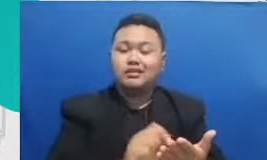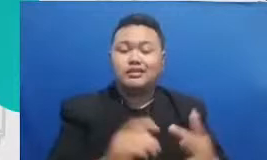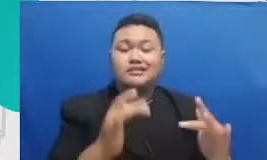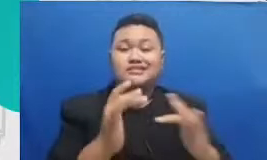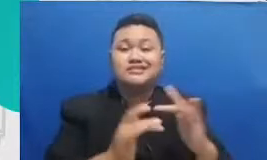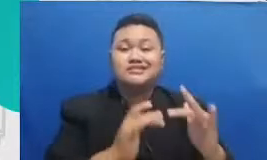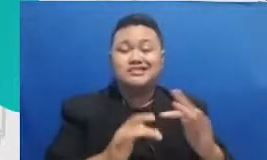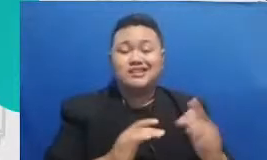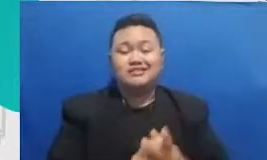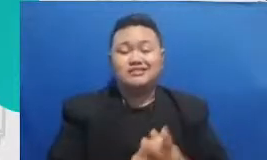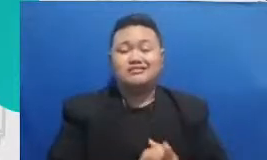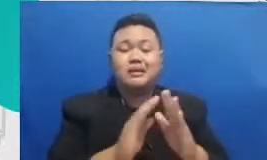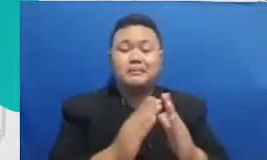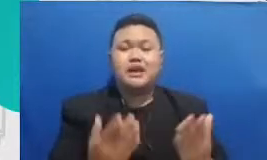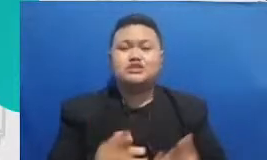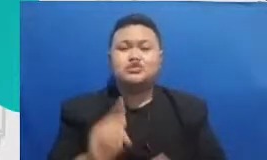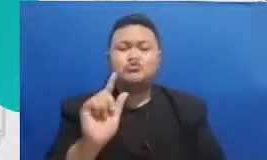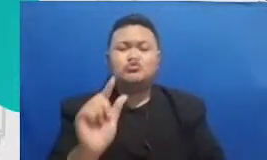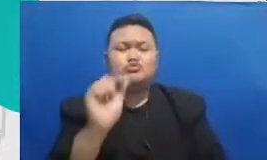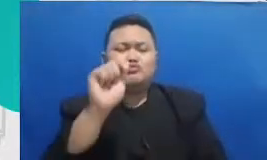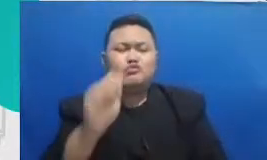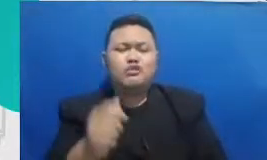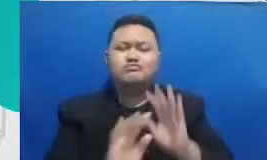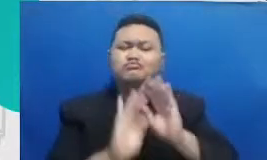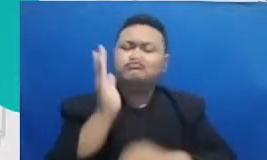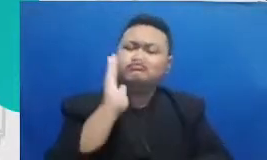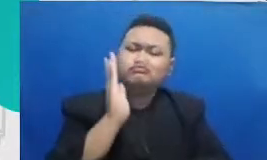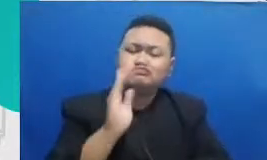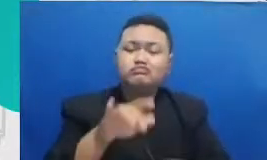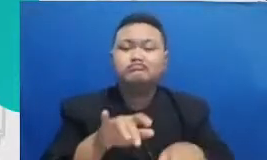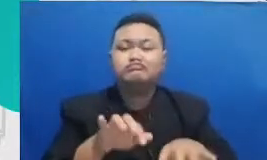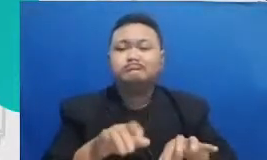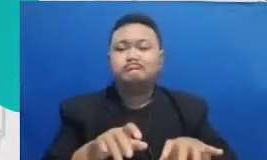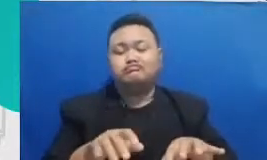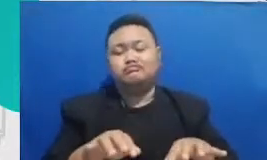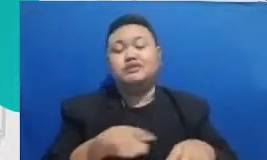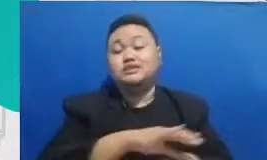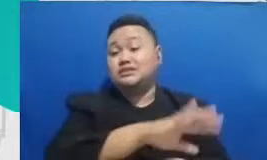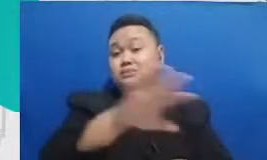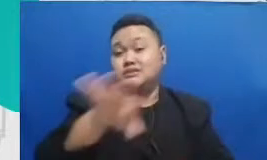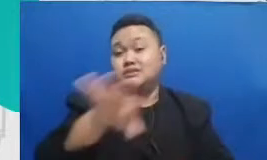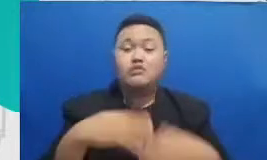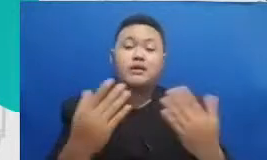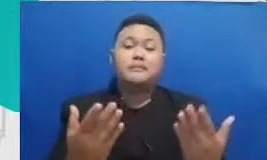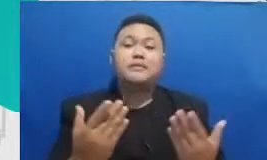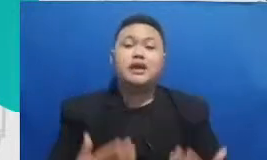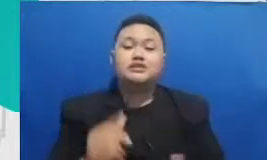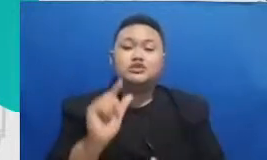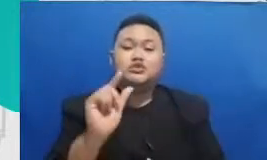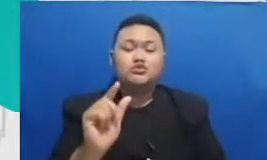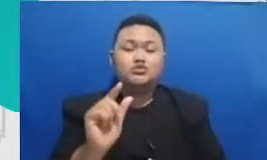untuk mengetik dokumen semua aplikasi untuk berkreasi untuk membuat sebuah produk-produk